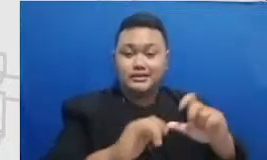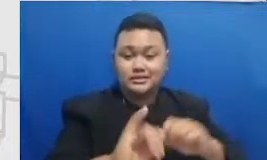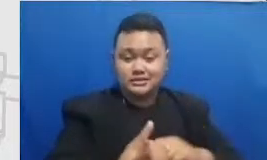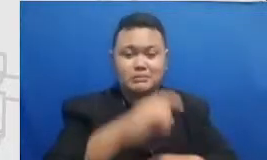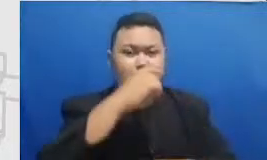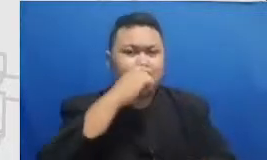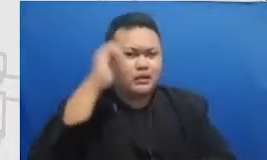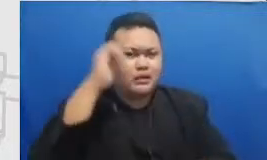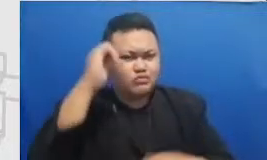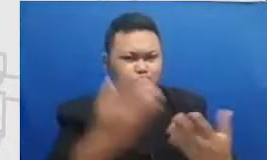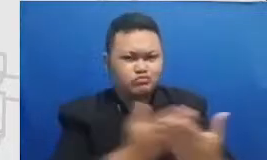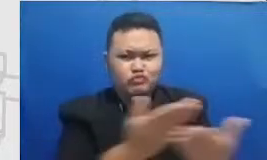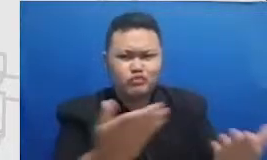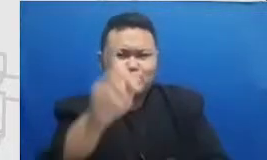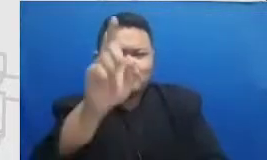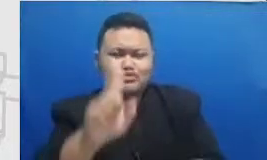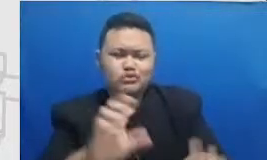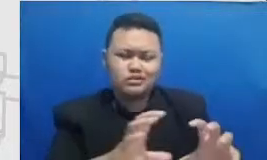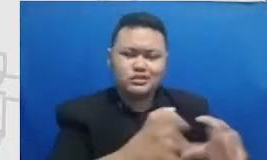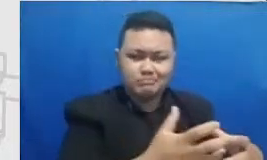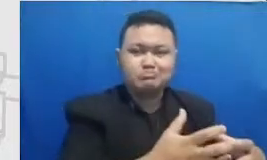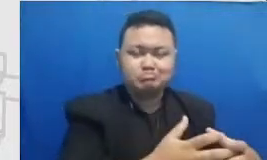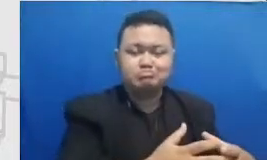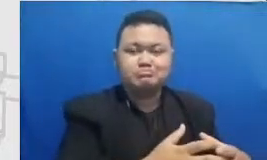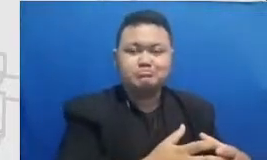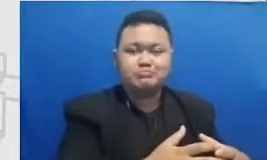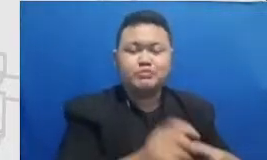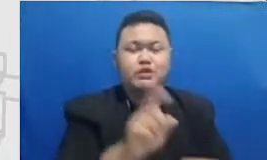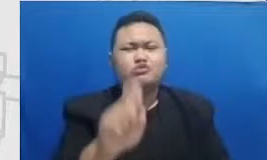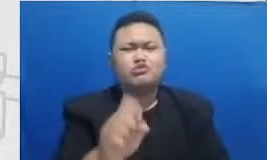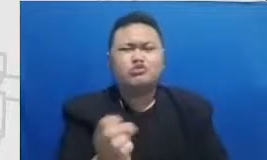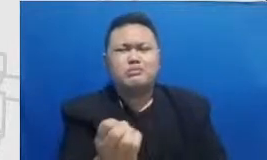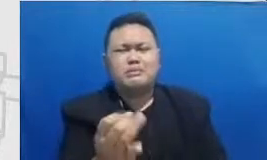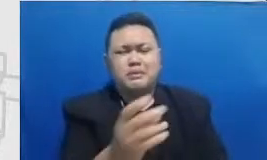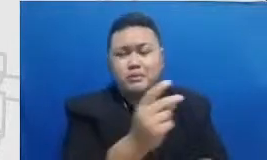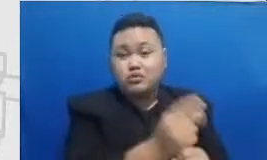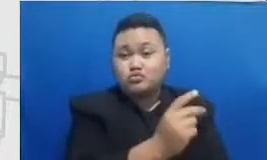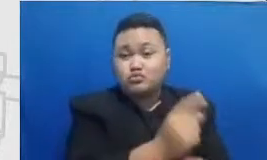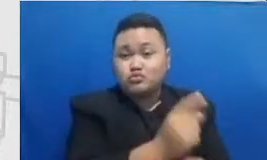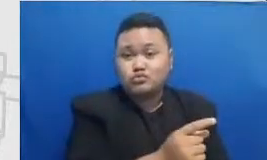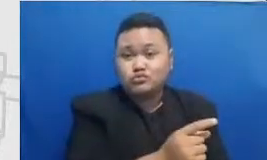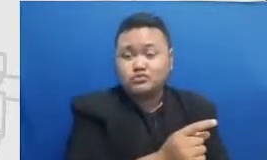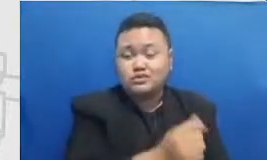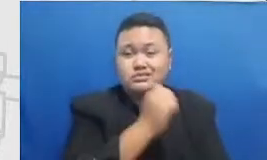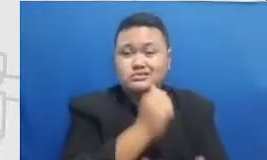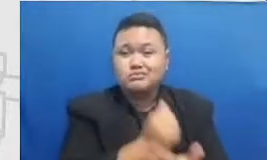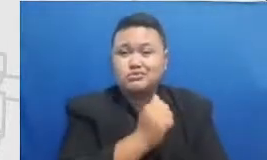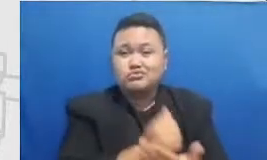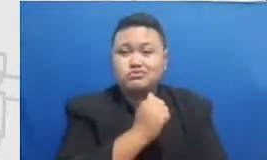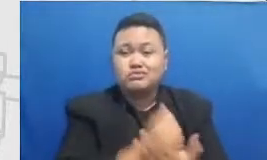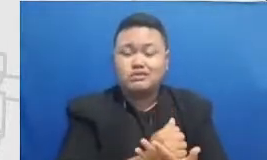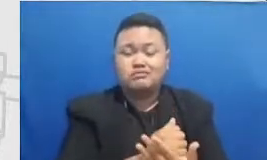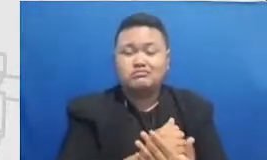Ibu perlu beberapa orang guru yang ketika belajar beradaptasi dengan teknologi itu saling mendukung